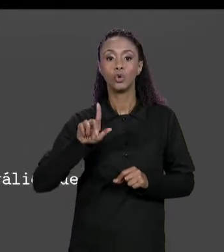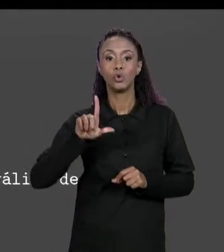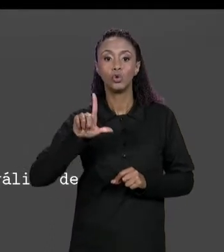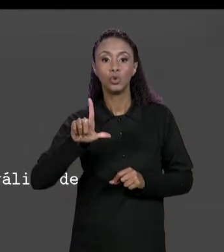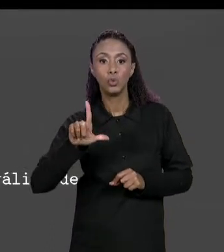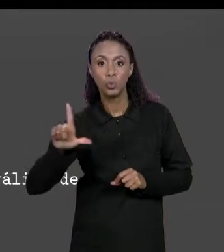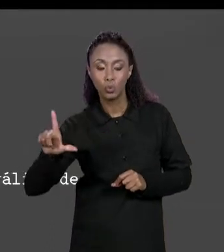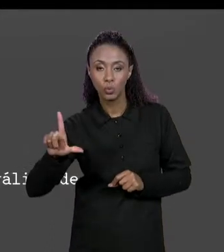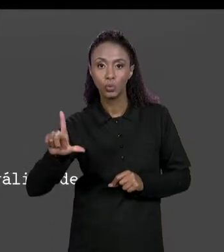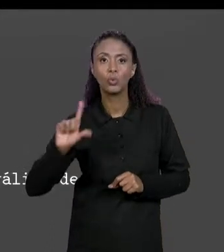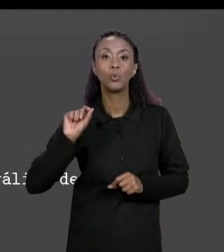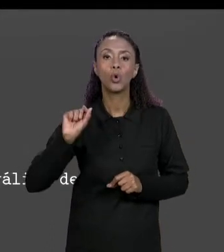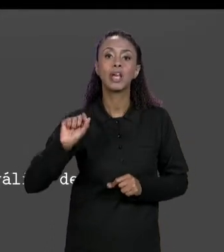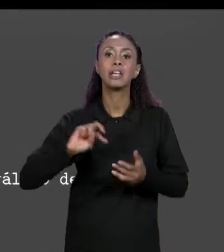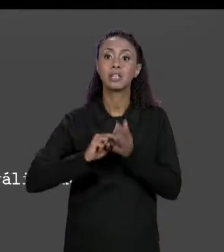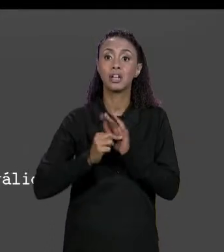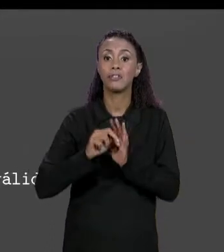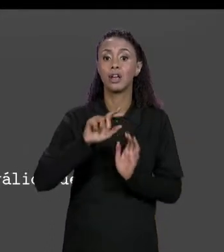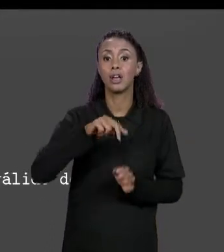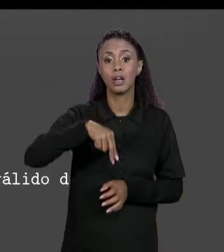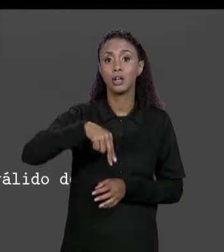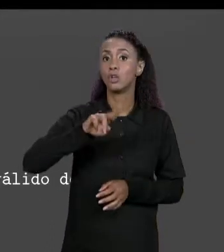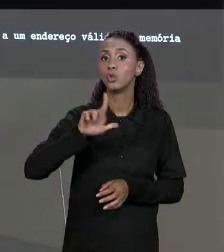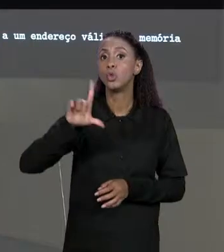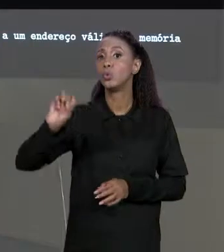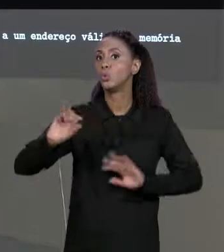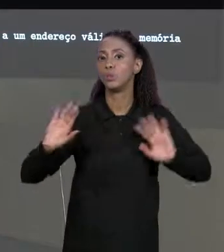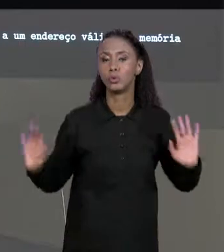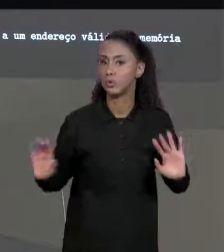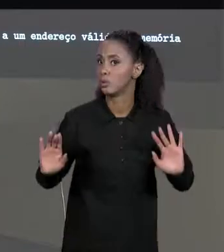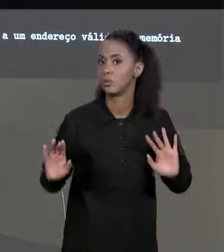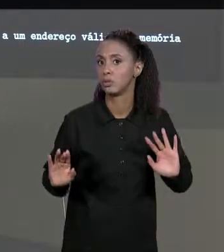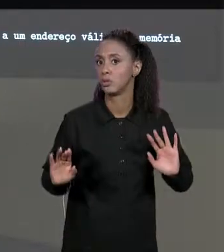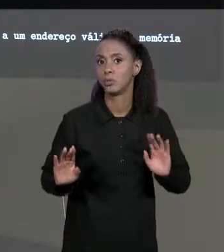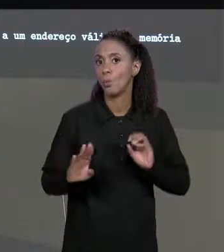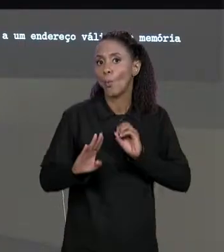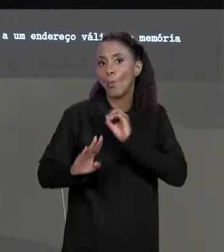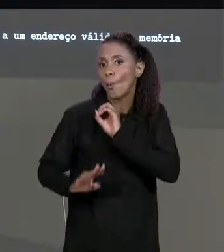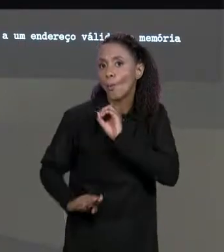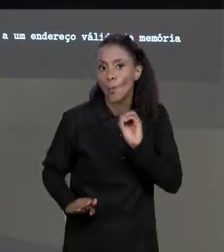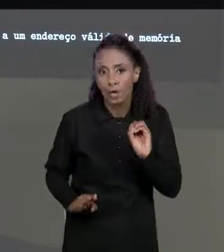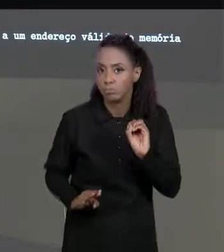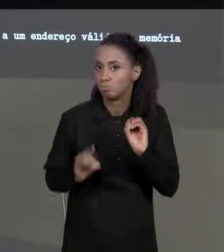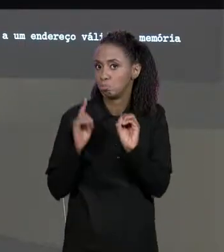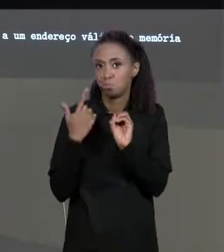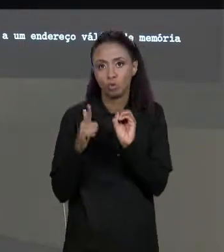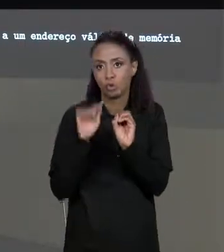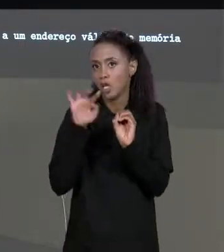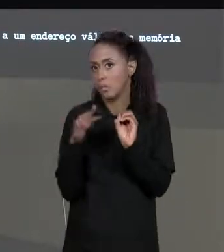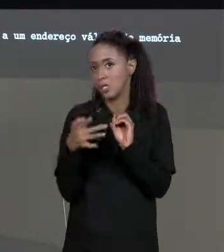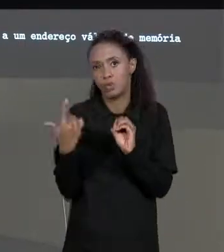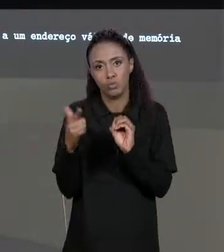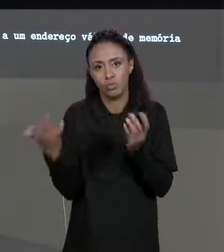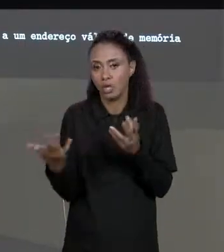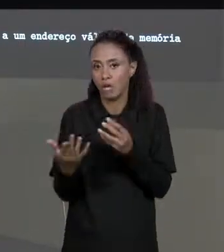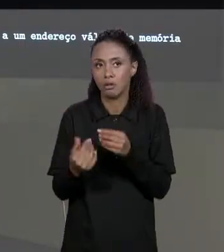ENTÃO VAI INDICAR QUE NÃO FOI GERADA UMA MATRIZ NO ENDEREÇO VÁLIDO, NÃO FOI GERADO A MATRIZ, ENTÃO A GENTE FALA: AO INVÉS DE RETORNAR O ENDEREÇO